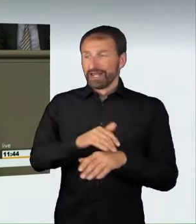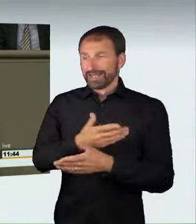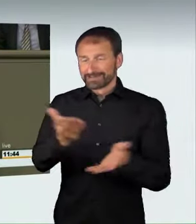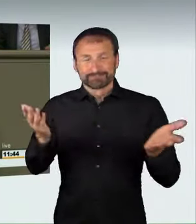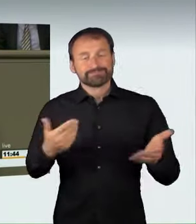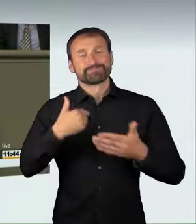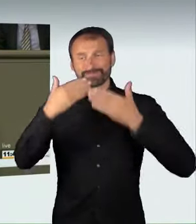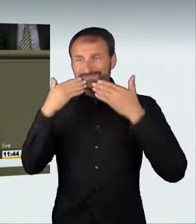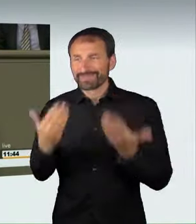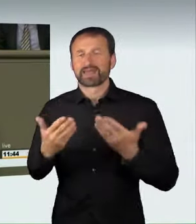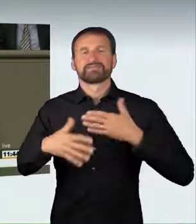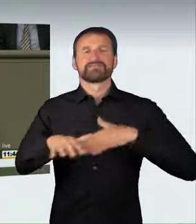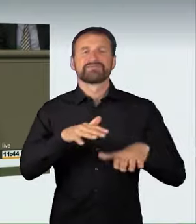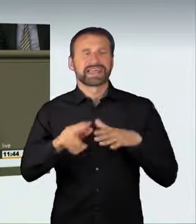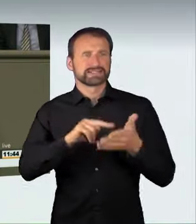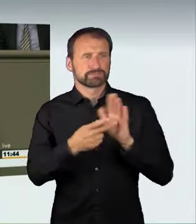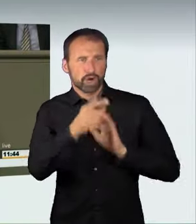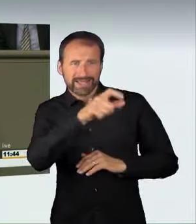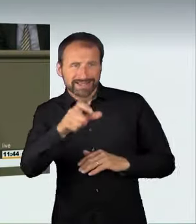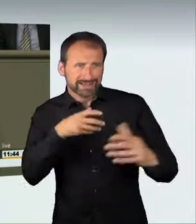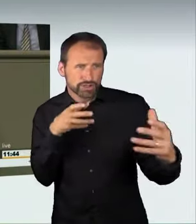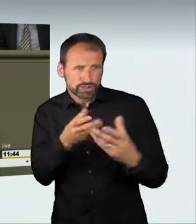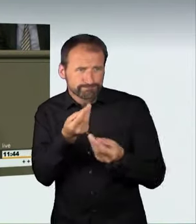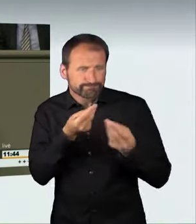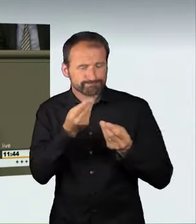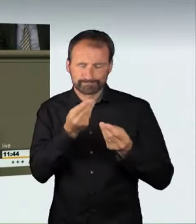und bei den Rechtspolitikern, die mit diesem Sachverhalt sehr verantwortlich umgegangen